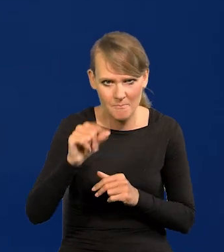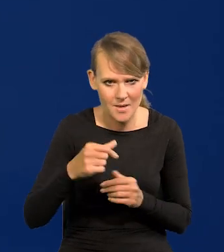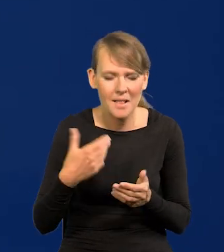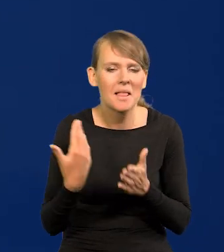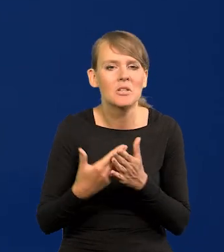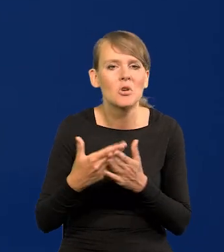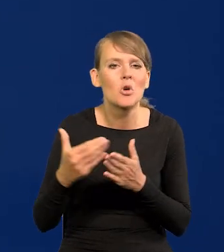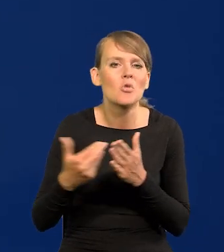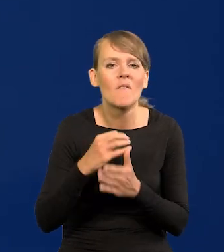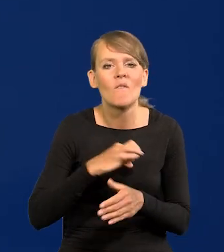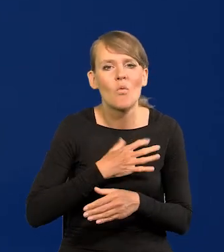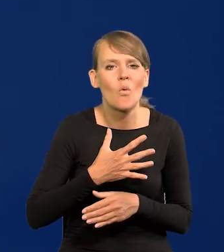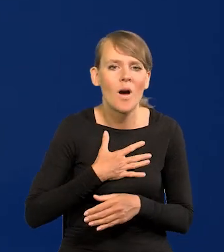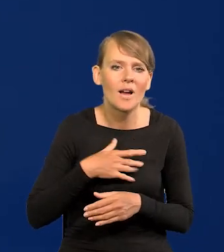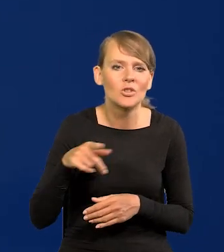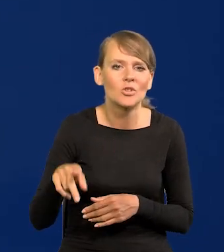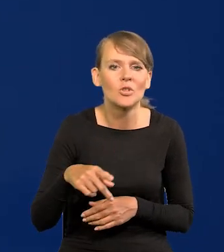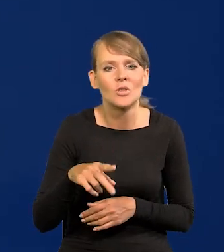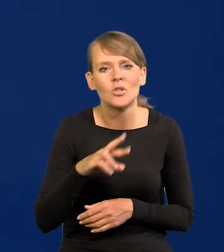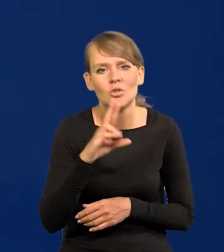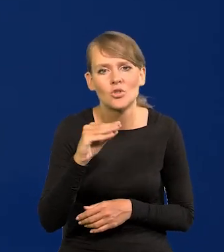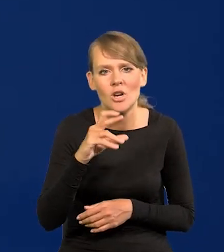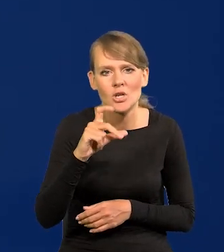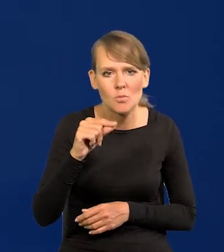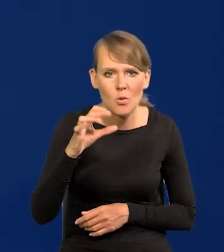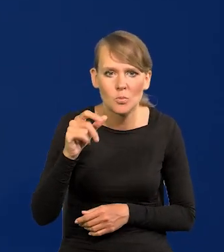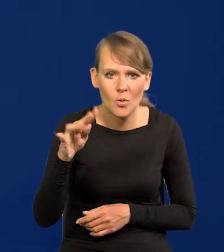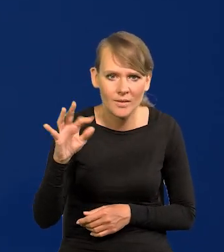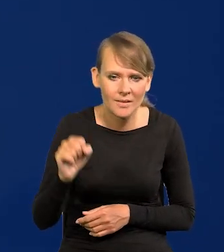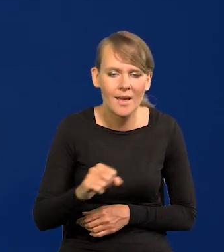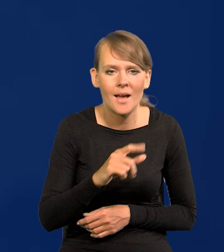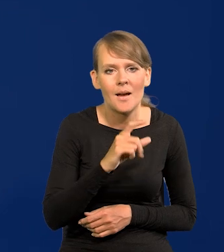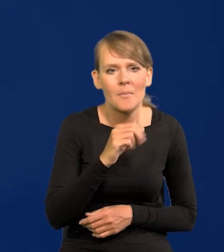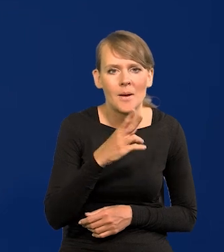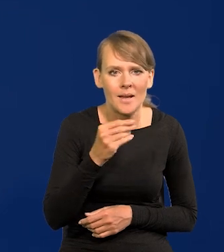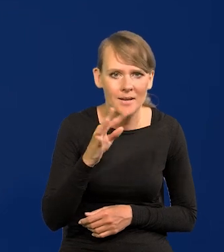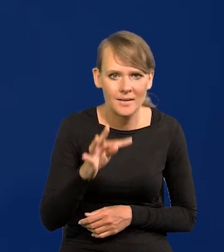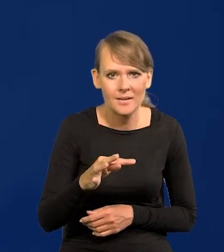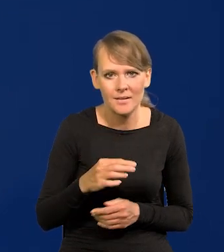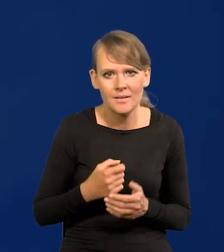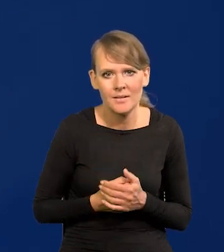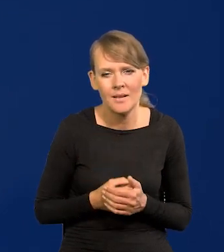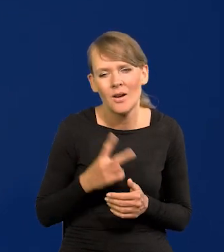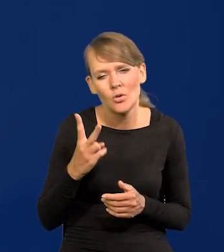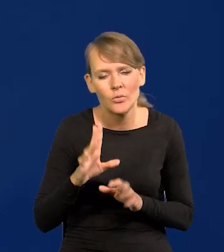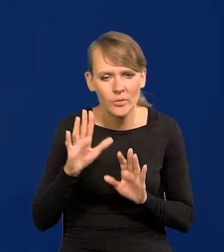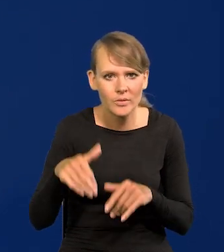Dlaczego nowy właściciel Rzeczpospolitej i parkietu, nie będę wnikał kto itd,